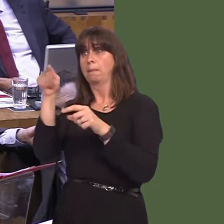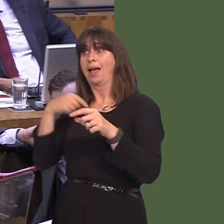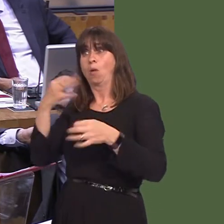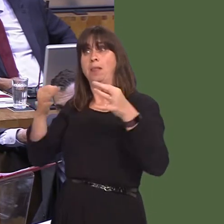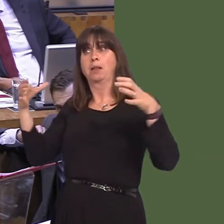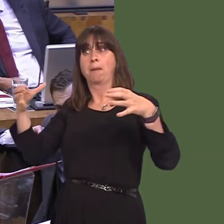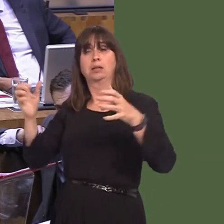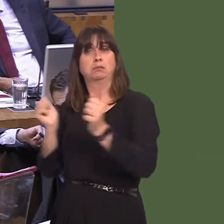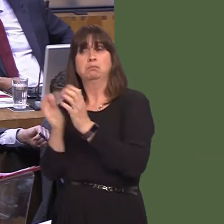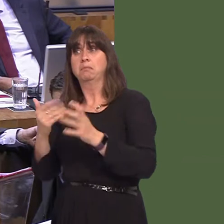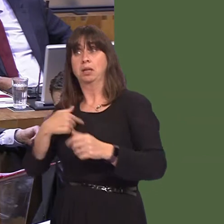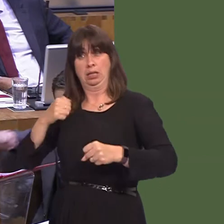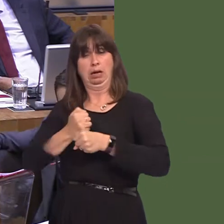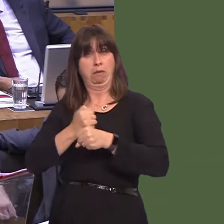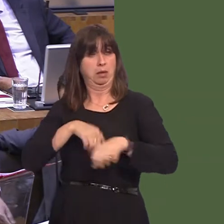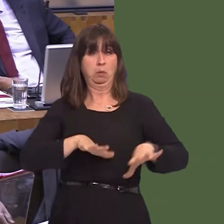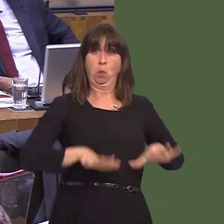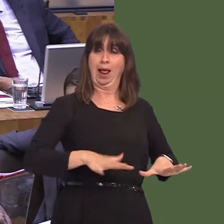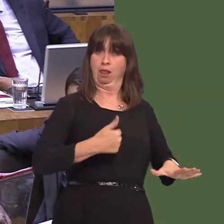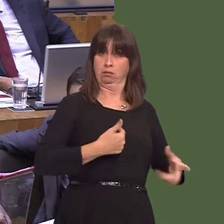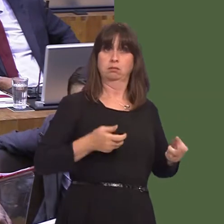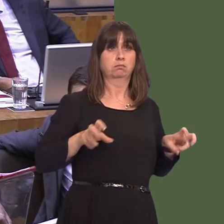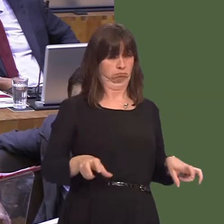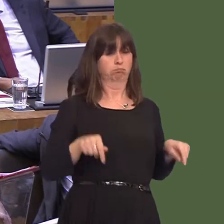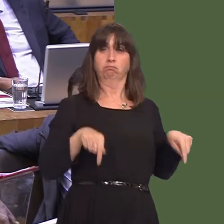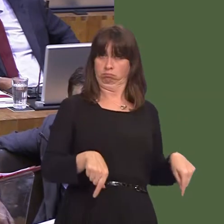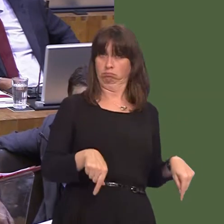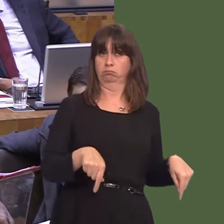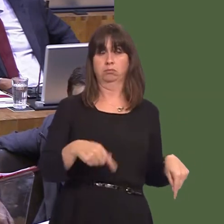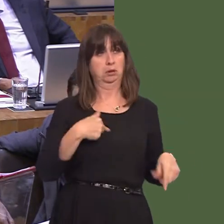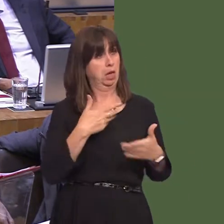party. But we are in Government in Wales. Our position is clear, the position has not